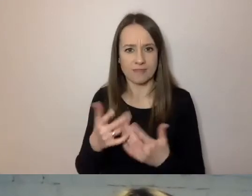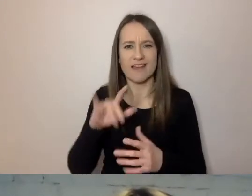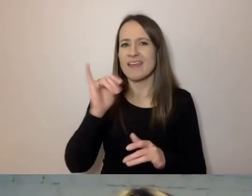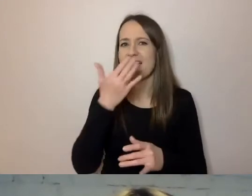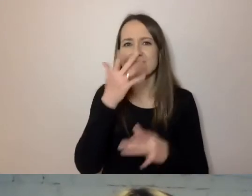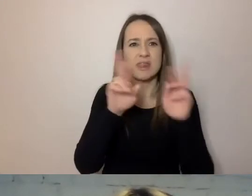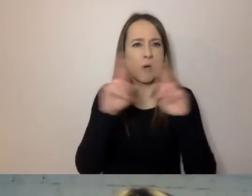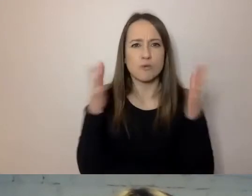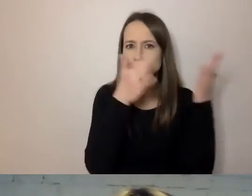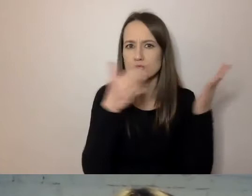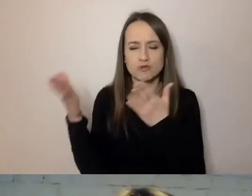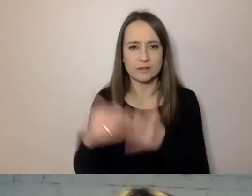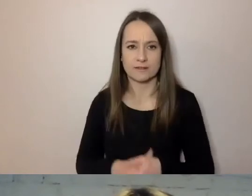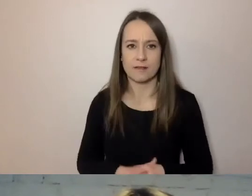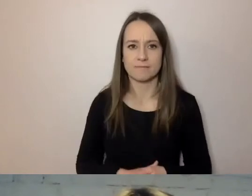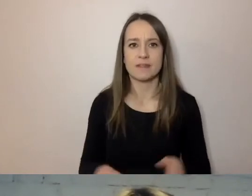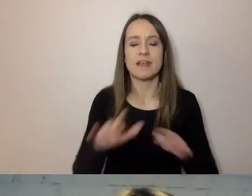Tym, że wszystko, co ma formalny charakter,